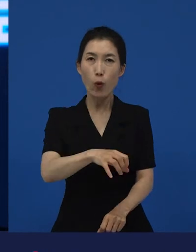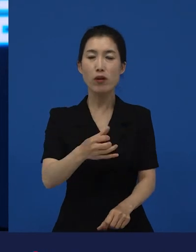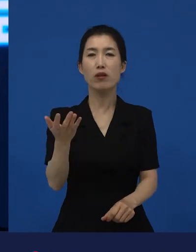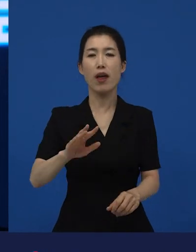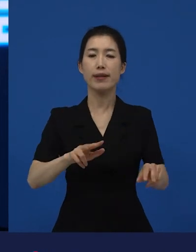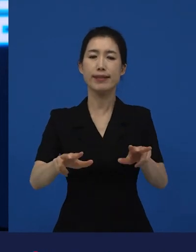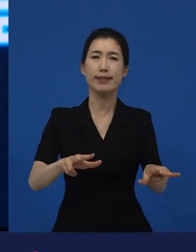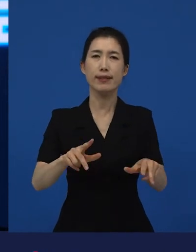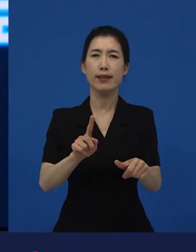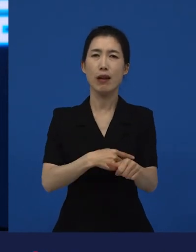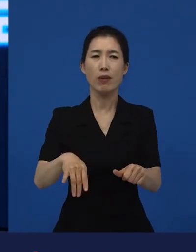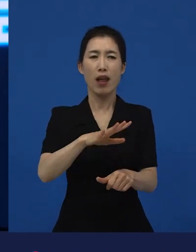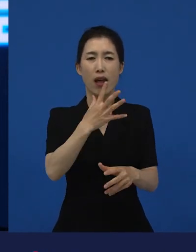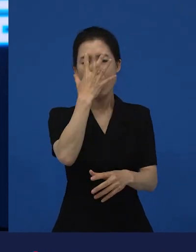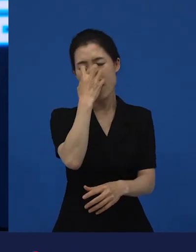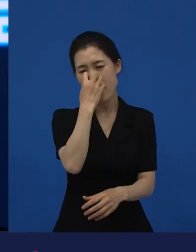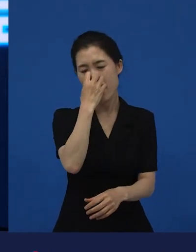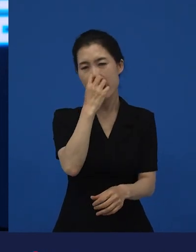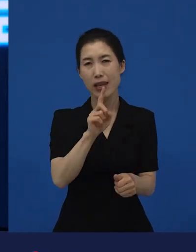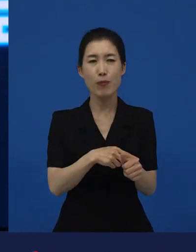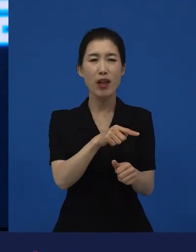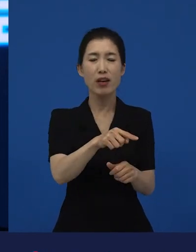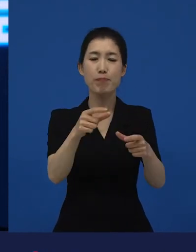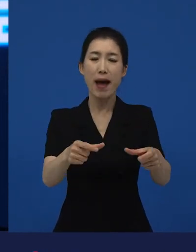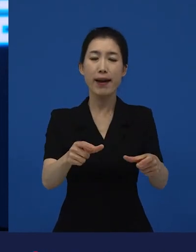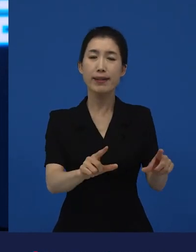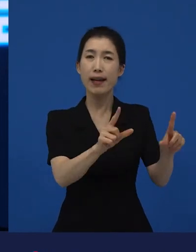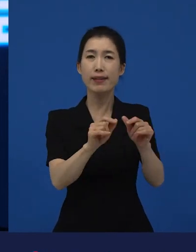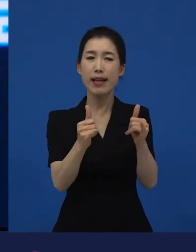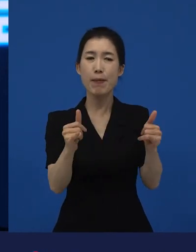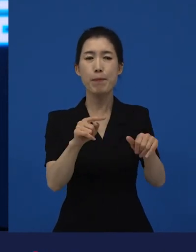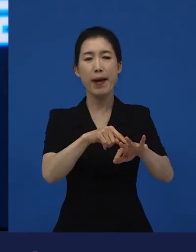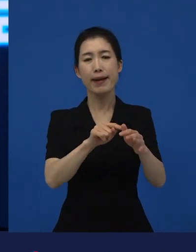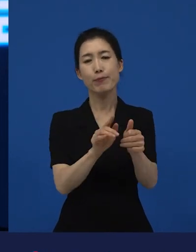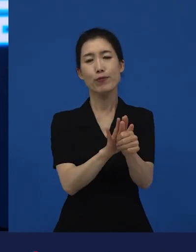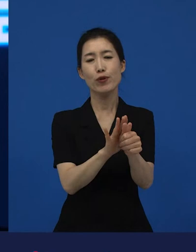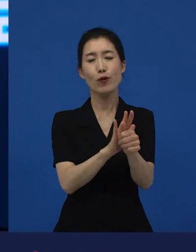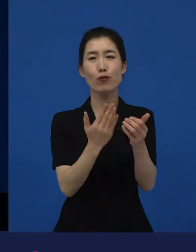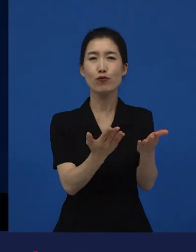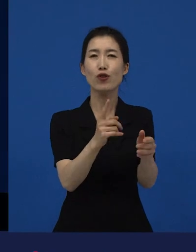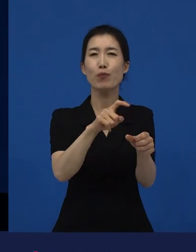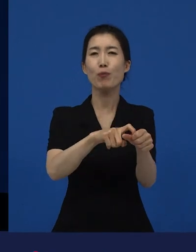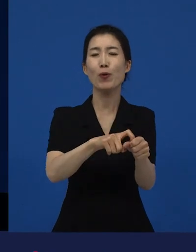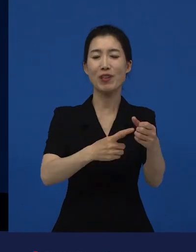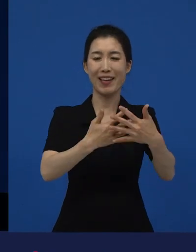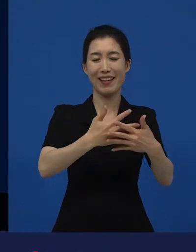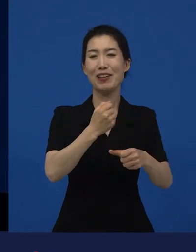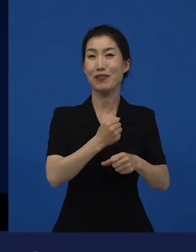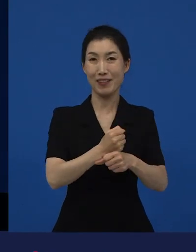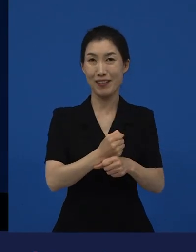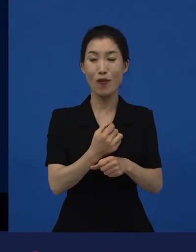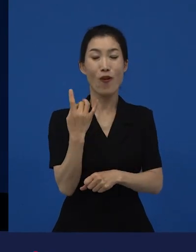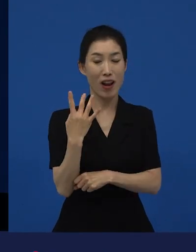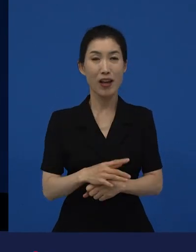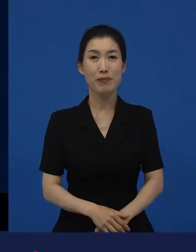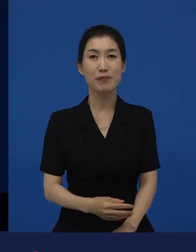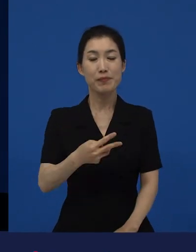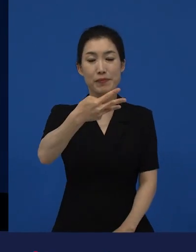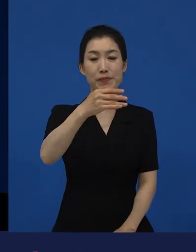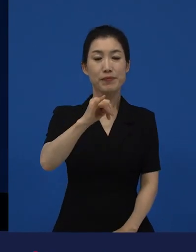이런 것들에 대한 위로로 만들어진 영화가 라는 작품인데요. 그 라는 작품은 어떻게 보면